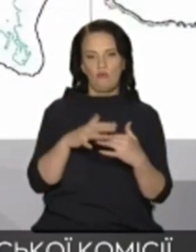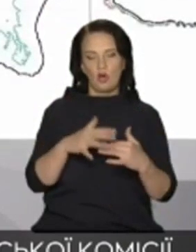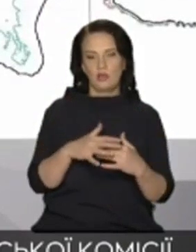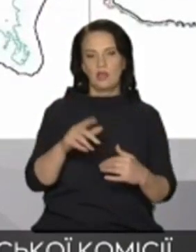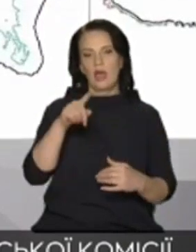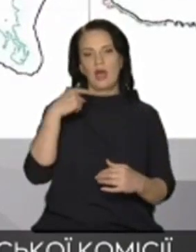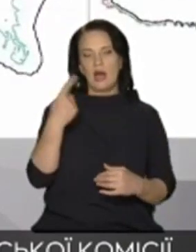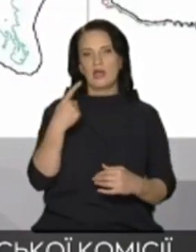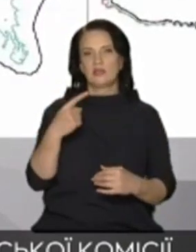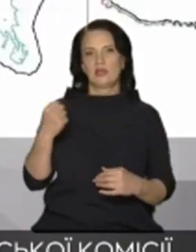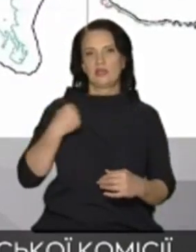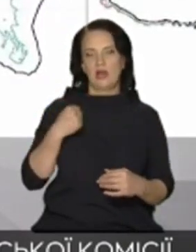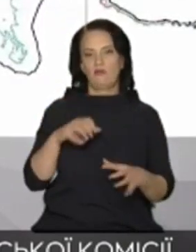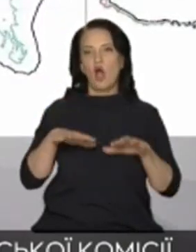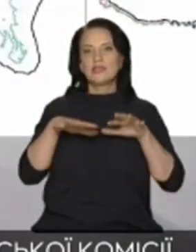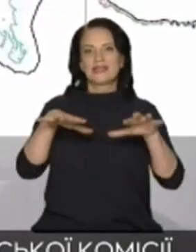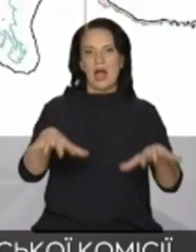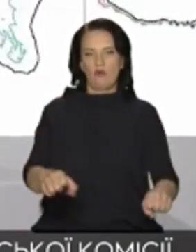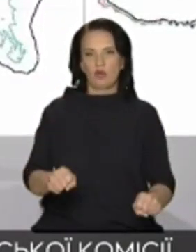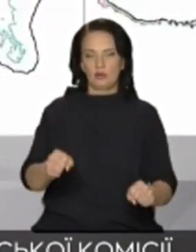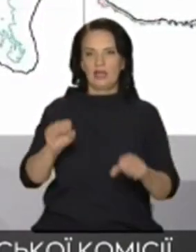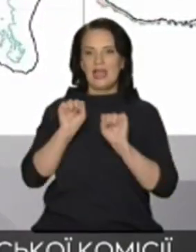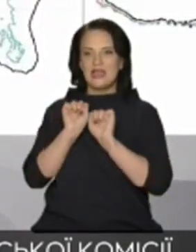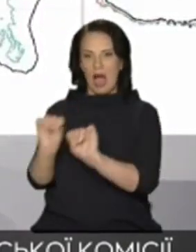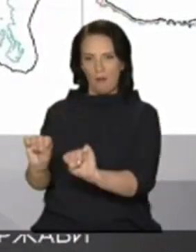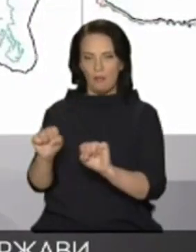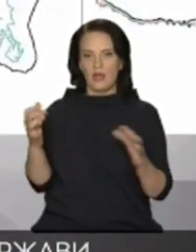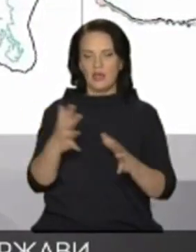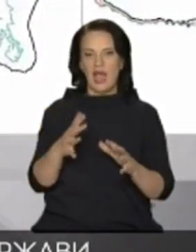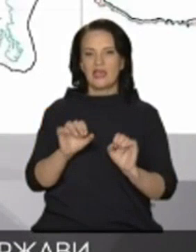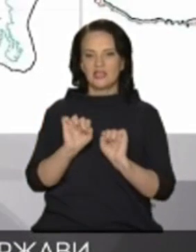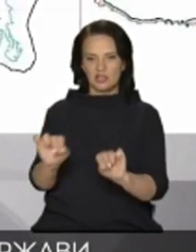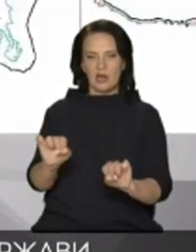дамби які стримували Дніпровську воду від потрапляння до Криму і Попри це водив Крим